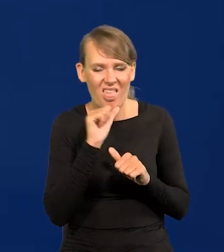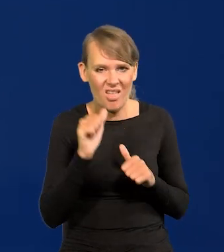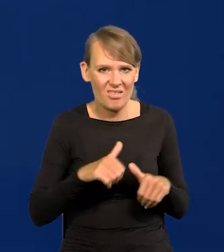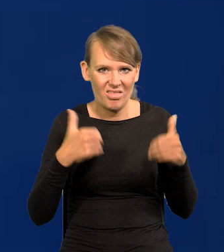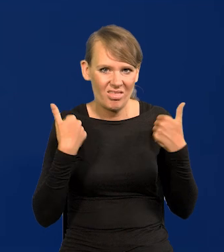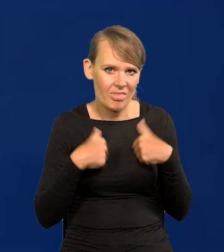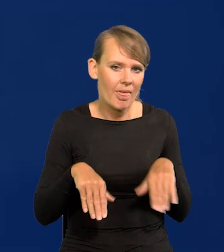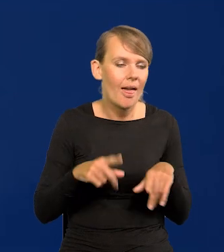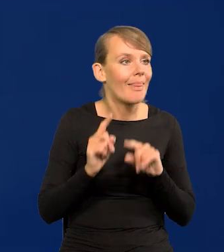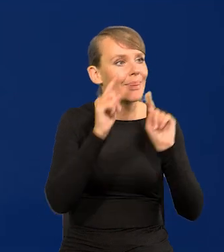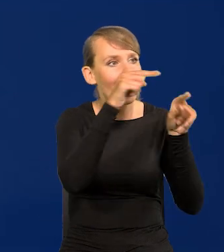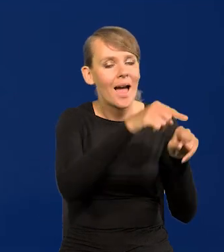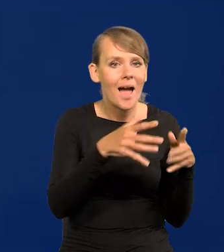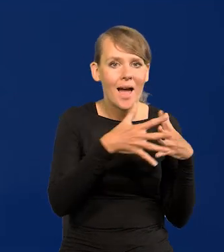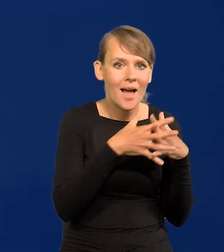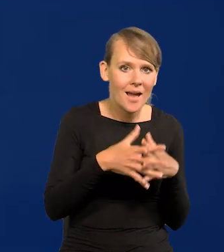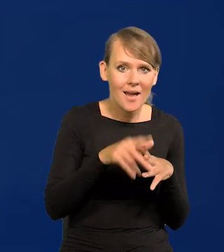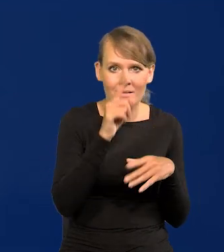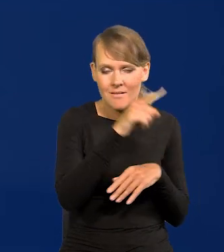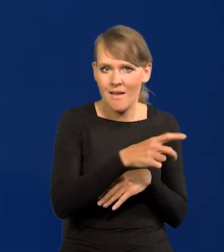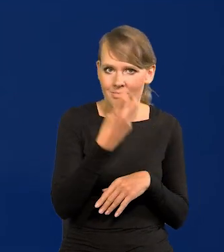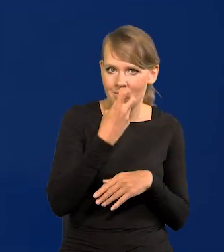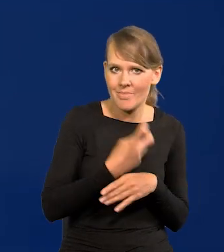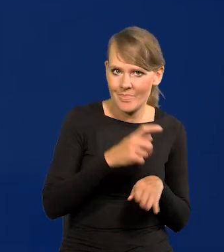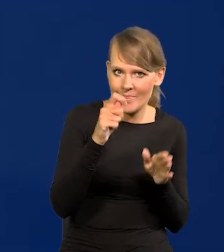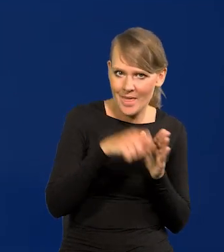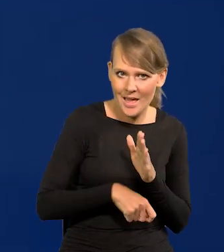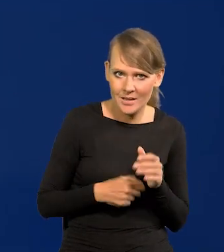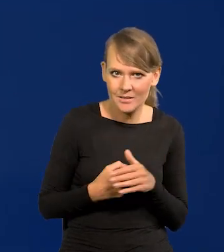przechodzą do Stanów Zjednoczonych, gdzie jest tania energia, znaczy tania,